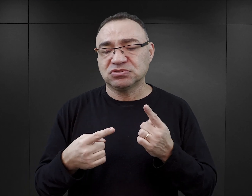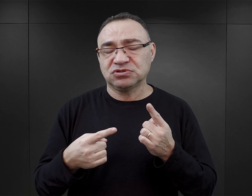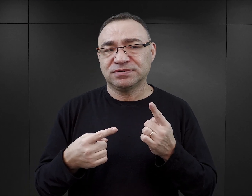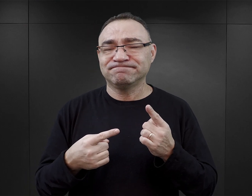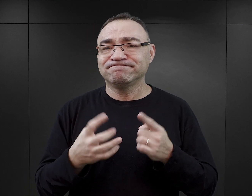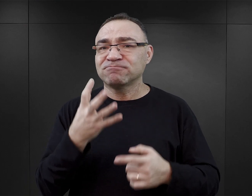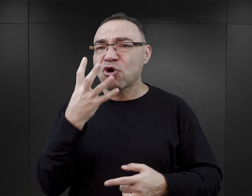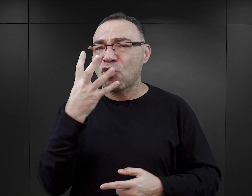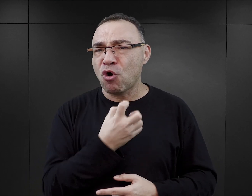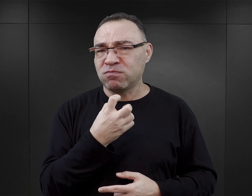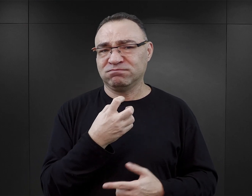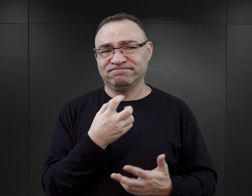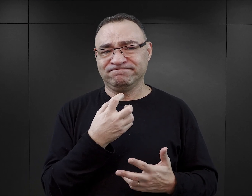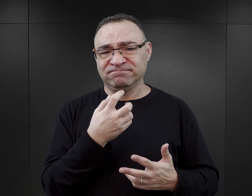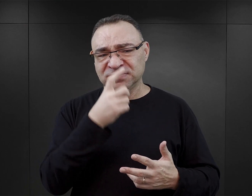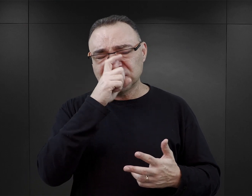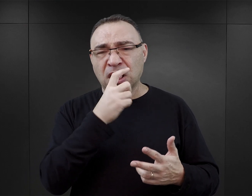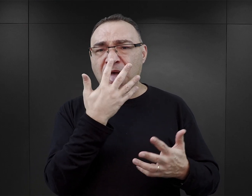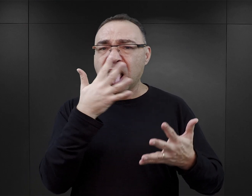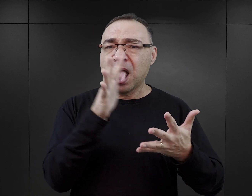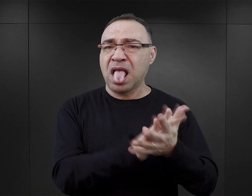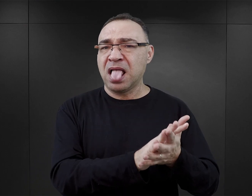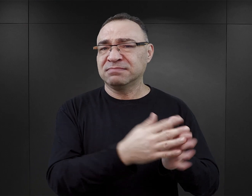nie tylko obrażają, ale ponownie dehumanizują ofiary.